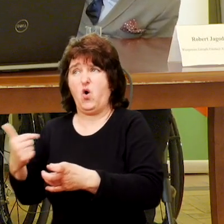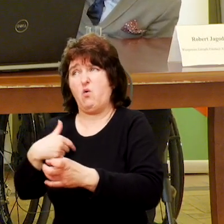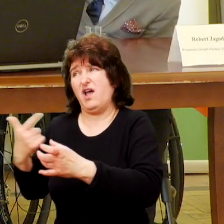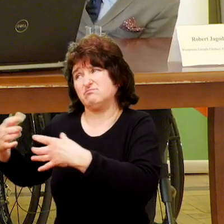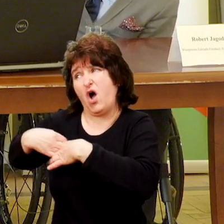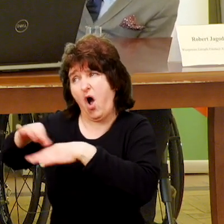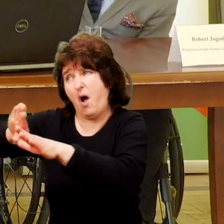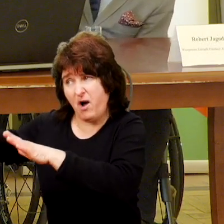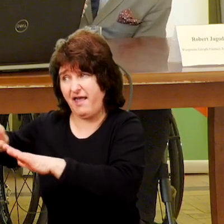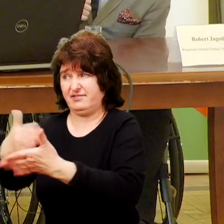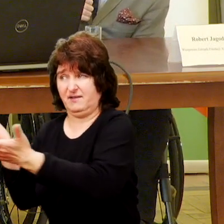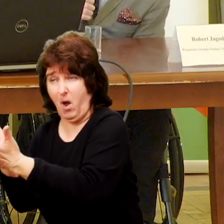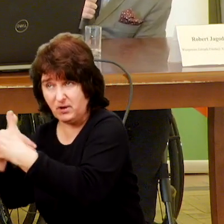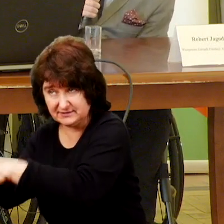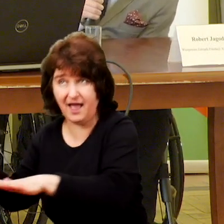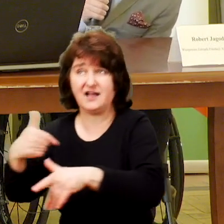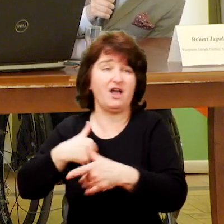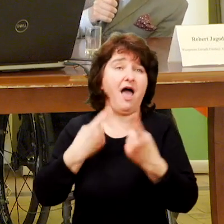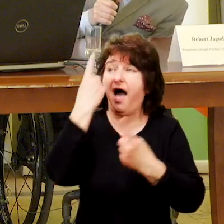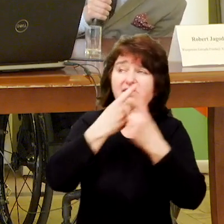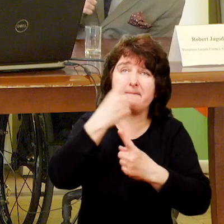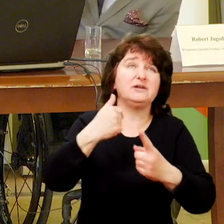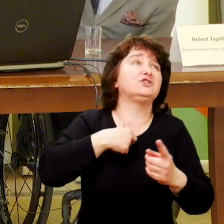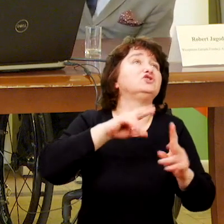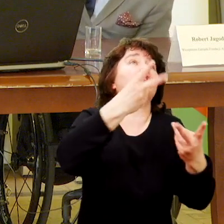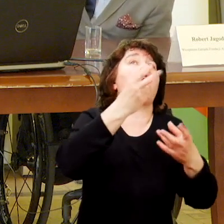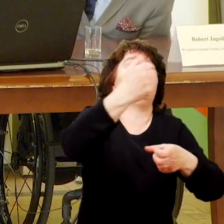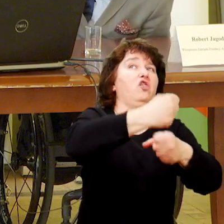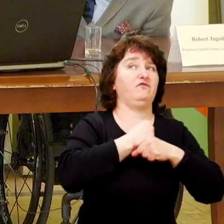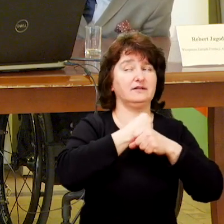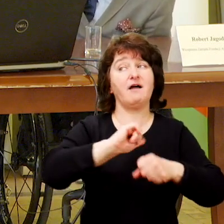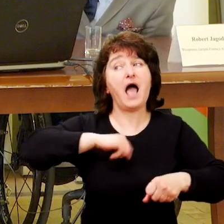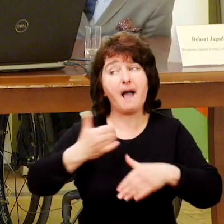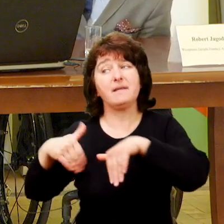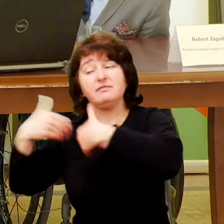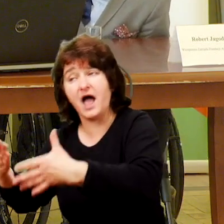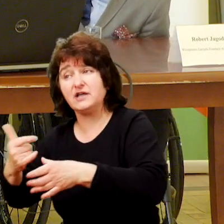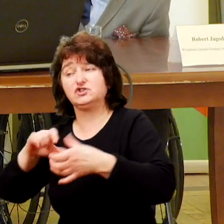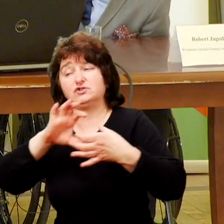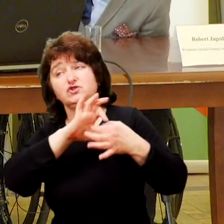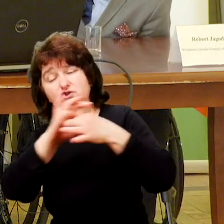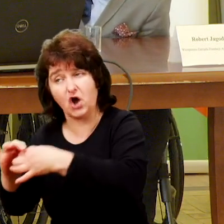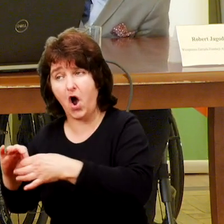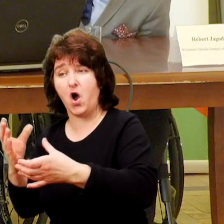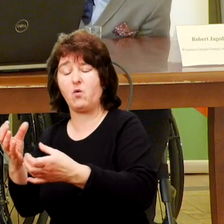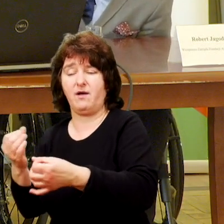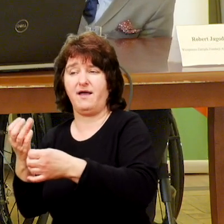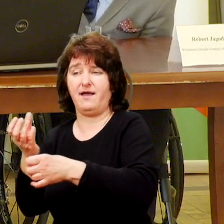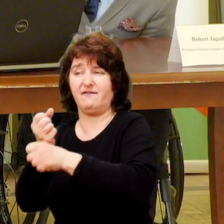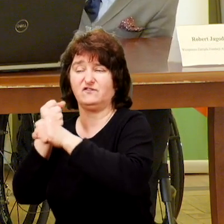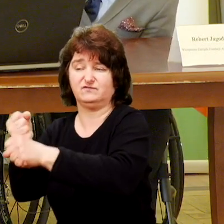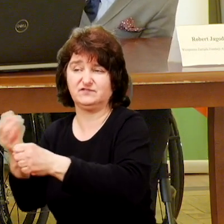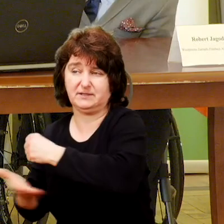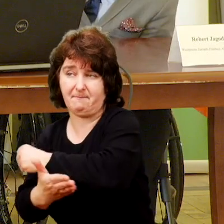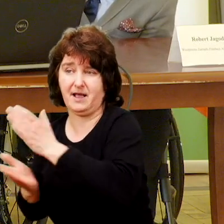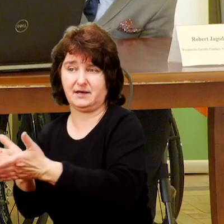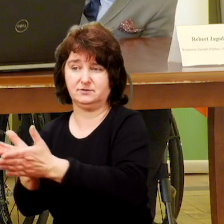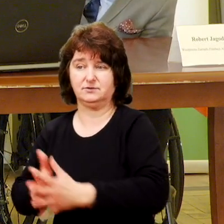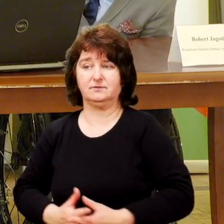i w różny sposób, tylko żeby z perspektywy osoby i rodziny to wsparcie było ciągłe i w takim w takim wymiarze jakie jest potrzebne.